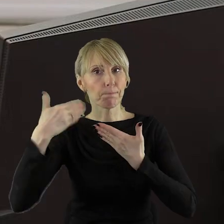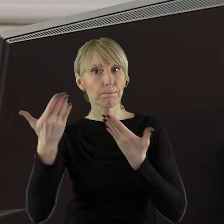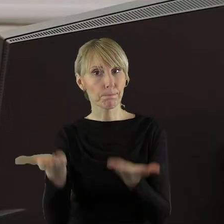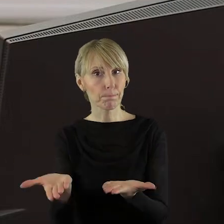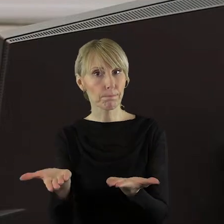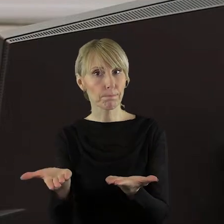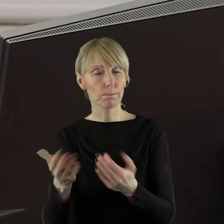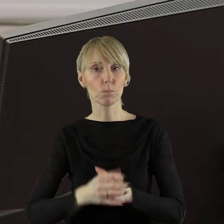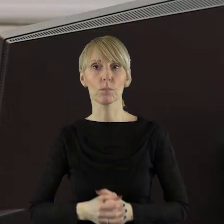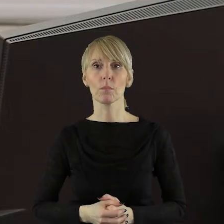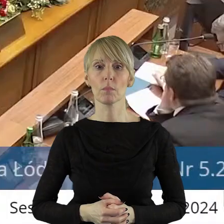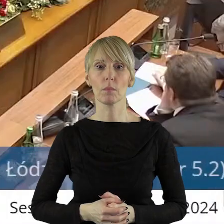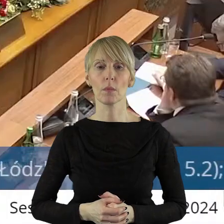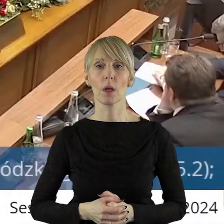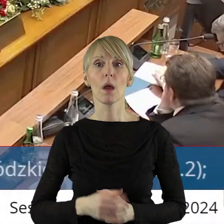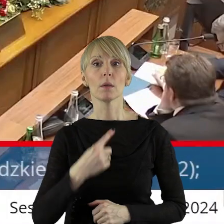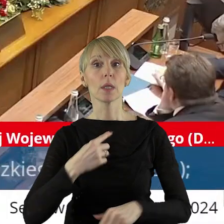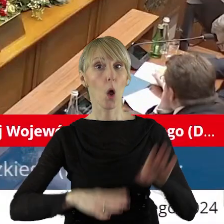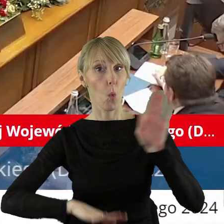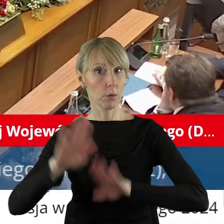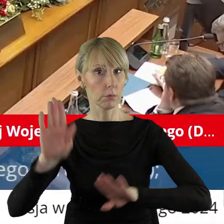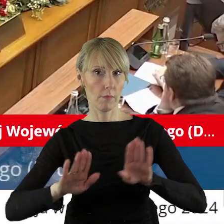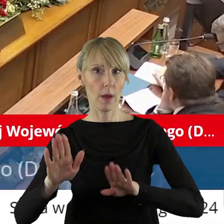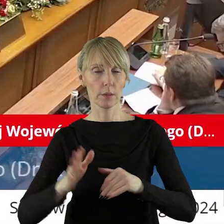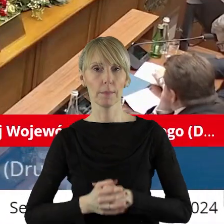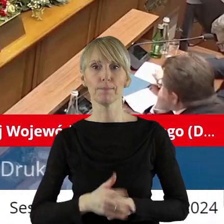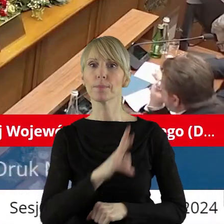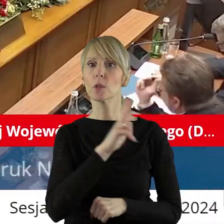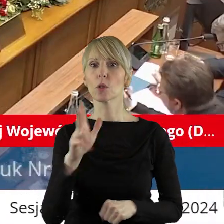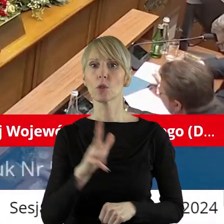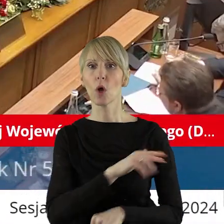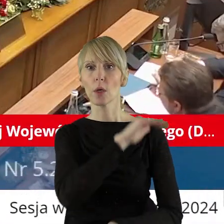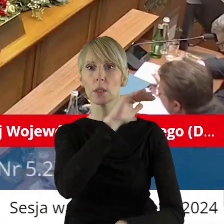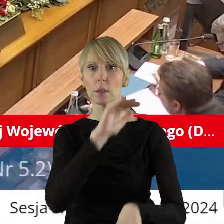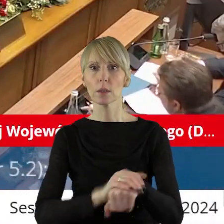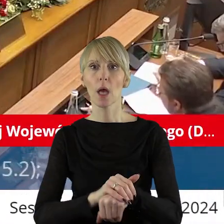w tym punkcie? Zarządzam głosowanie. Szanowni państwo, kto z państwa radnych jest za,